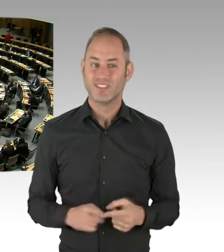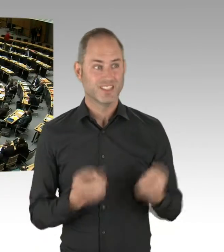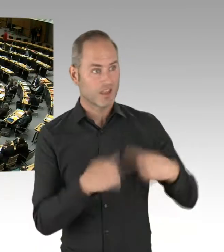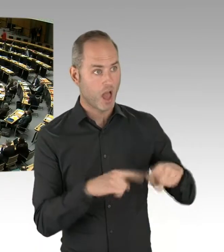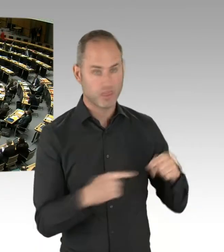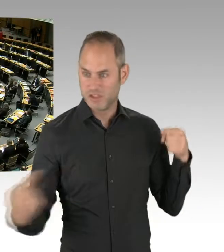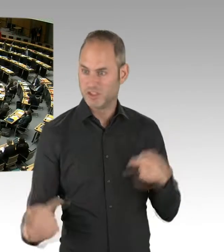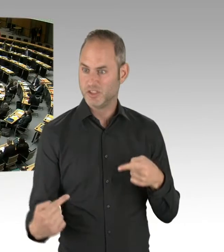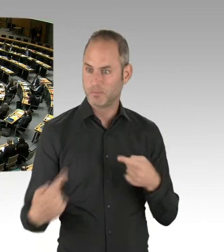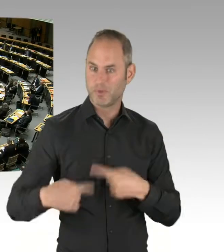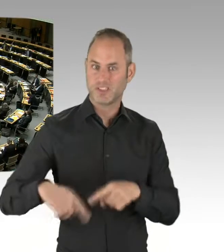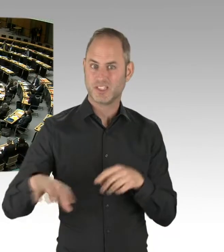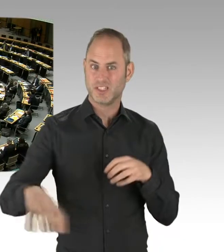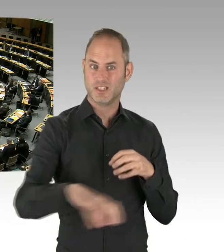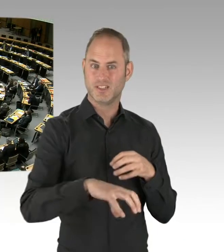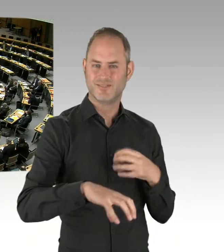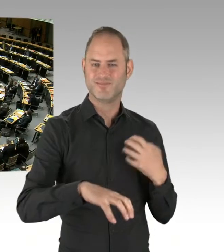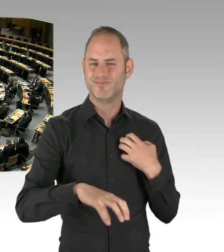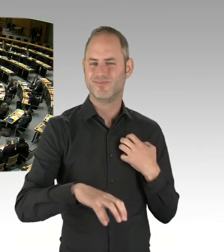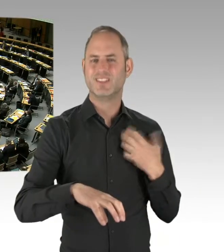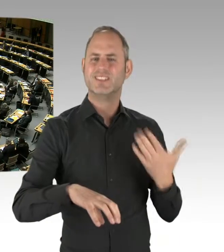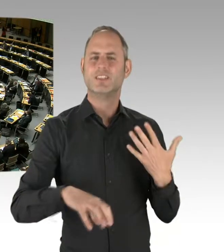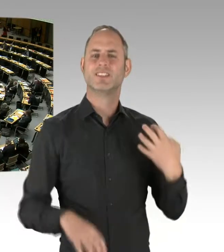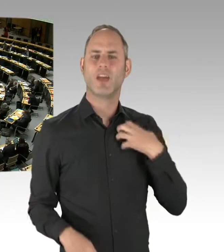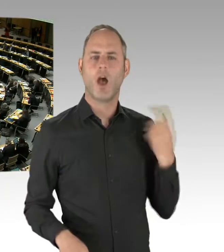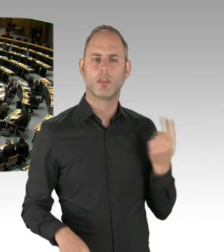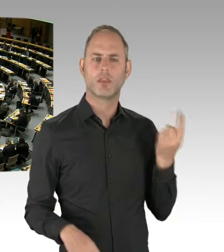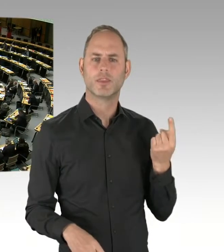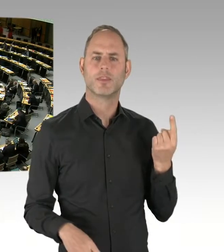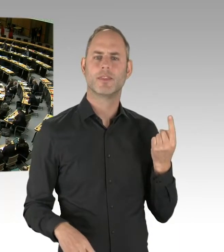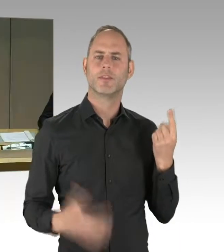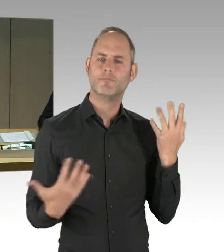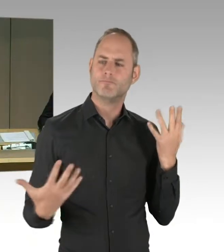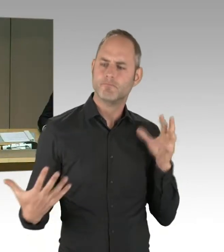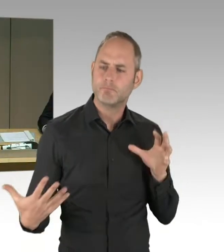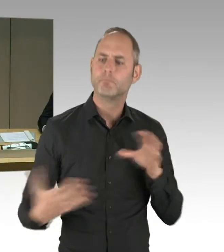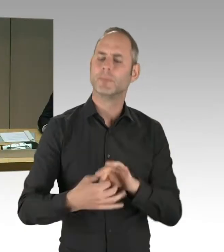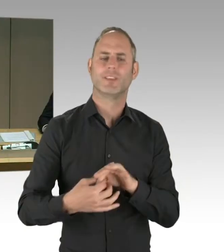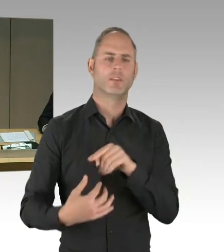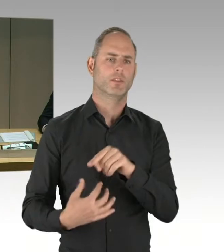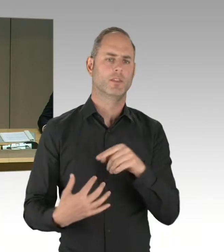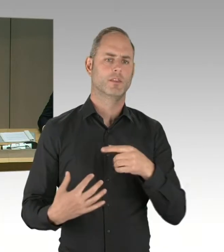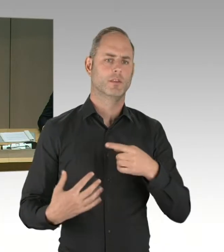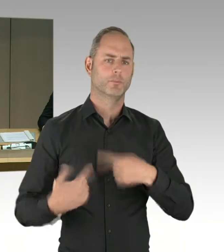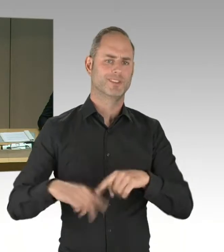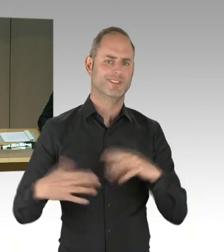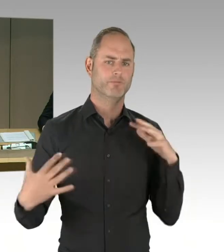nach der Stärke der Fraktionen beendet und wir können die weiteren Meldungen im freien Zugriff berücksichtigen. Sie kennen das Prozedere.